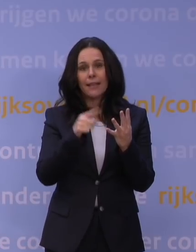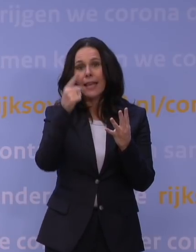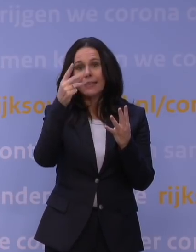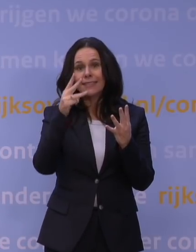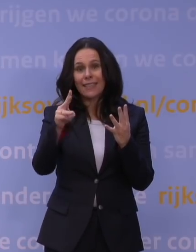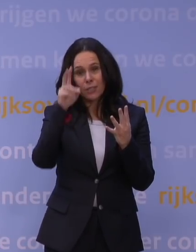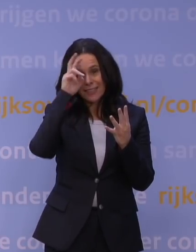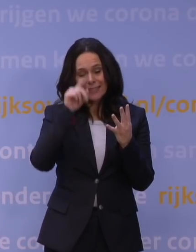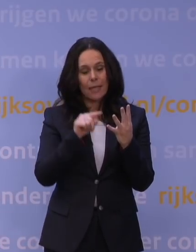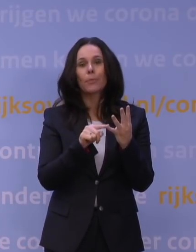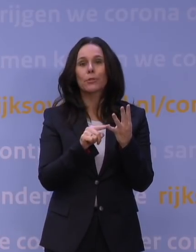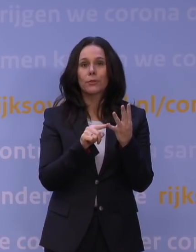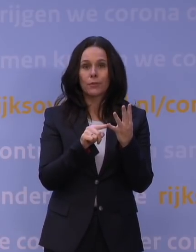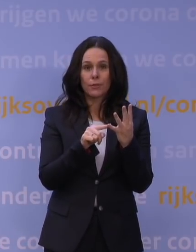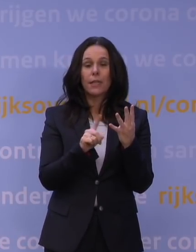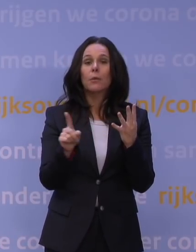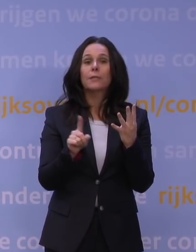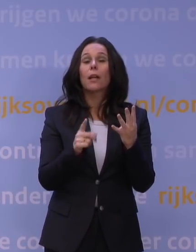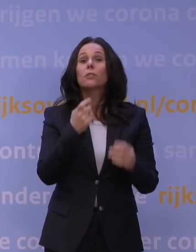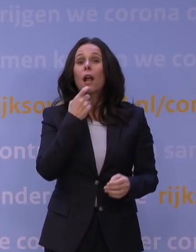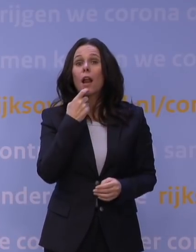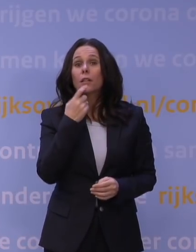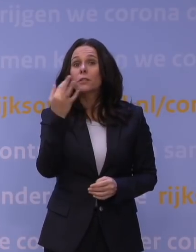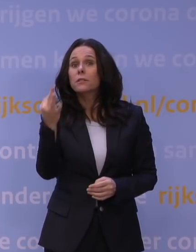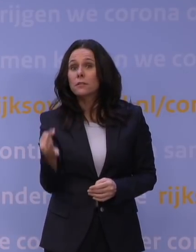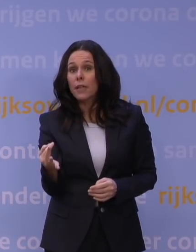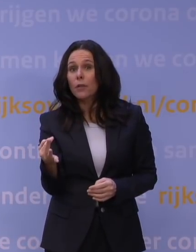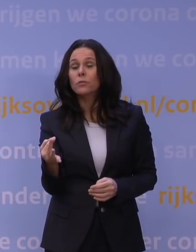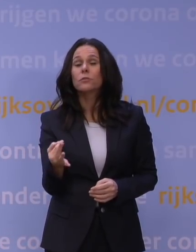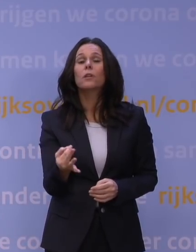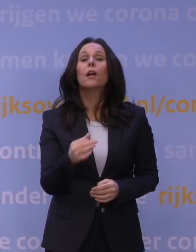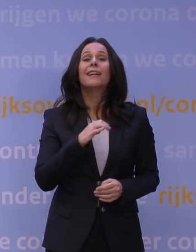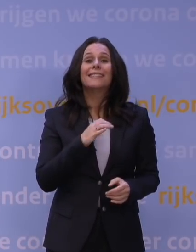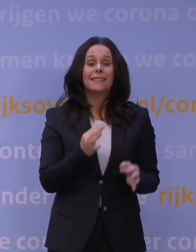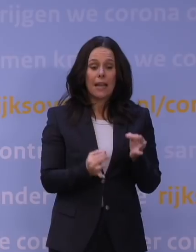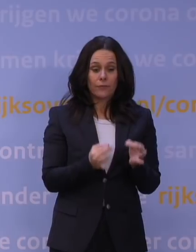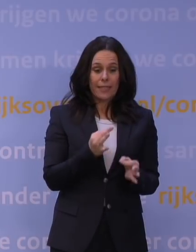En daarbij geldt ook: blijf thuis bij klachten en test jezelf of laat je testen.